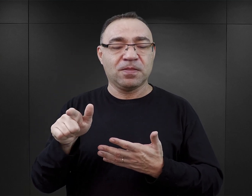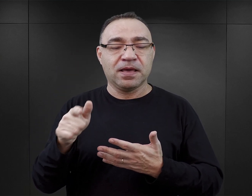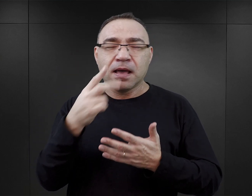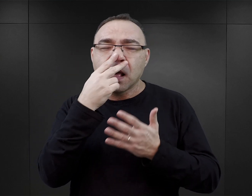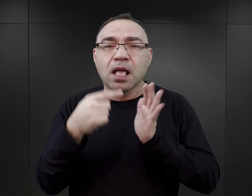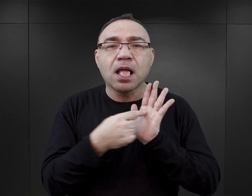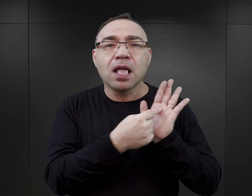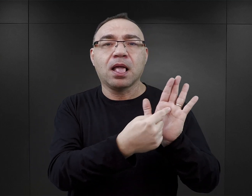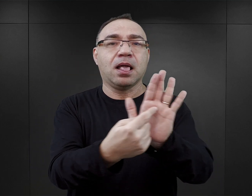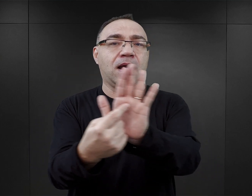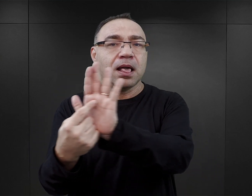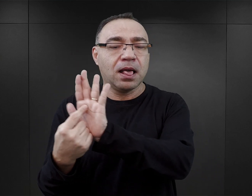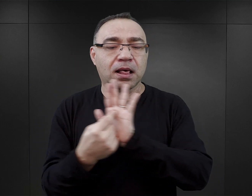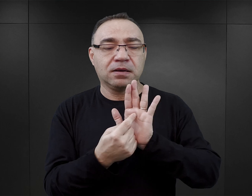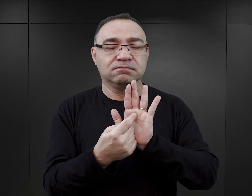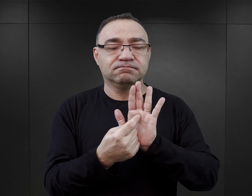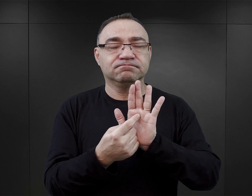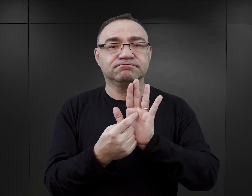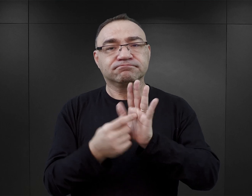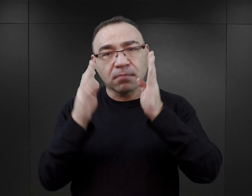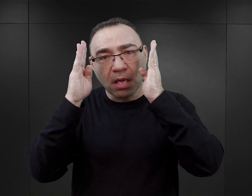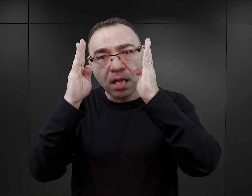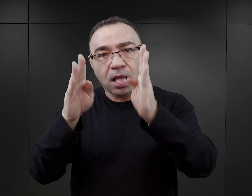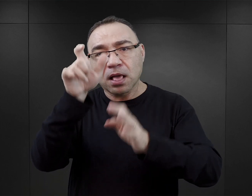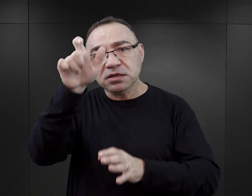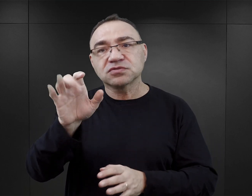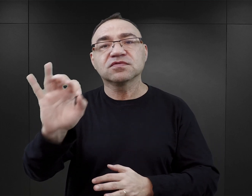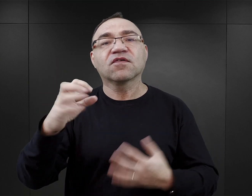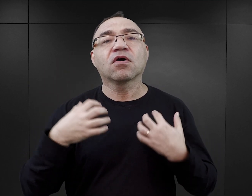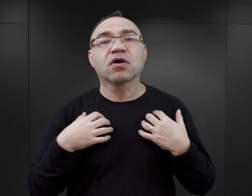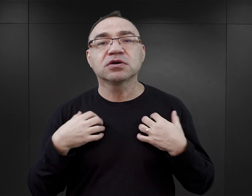one są uwypuklone i głównie jest uwaga skupiona na ich losie.